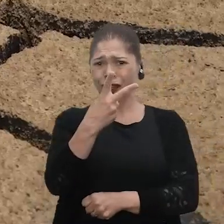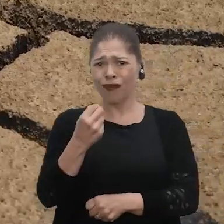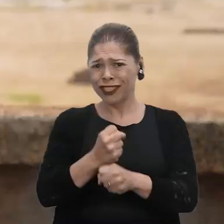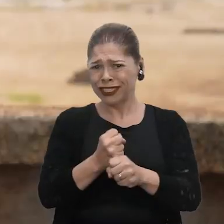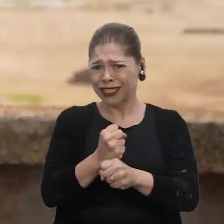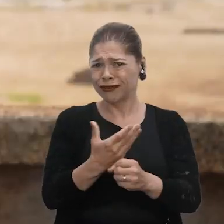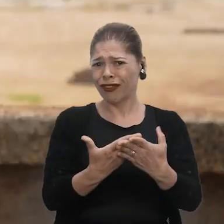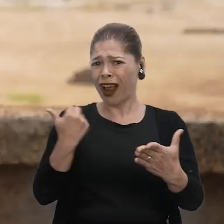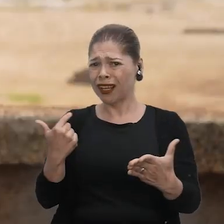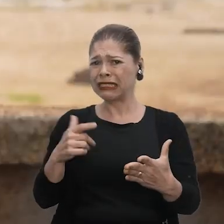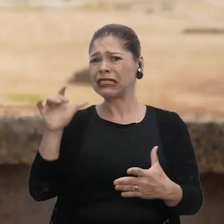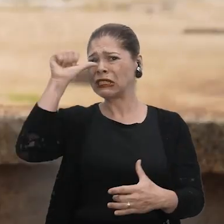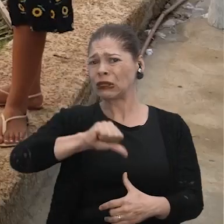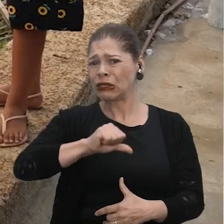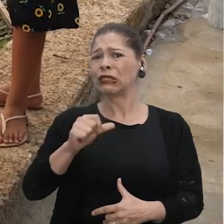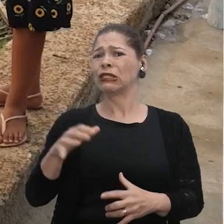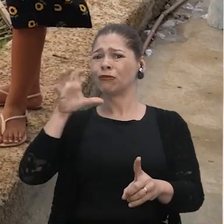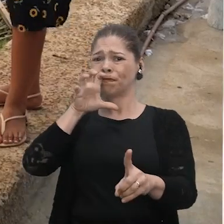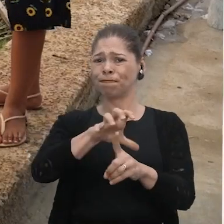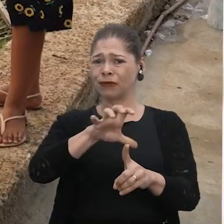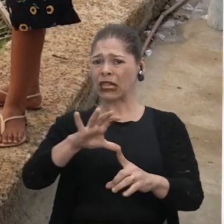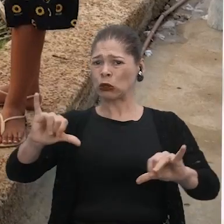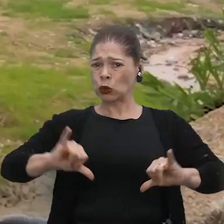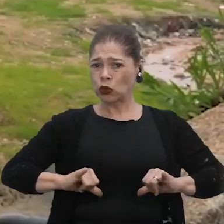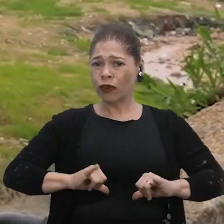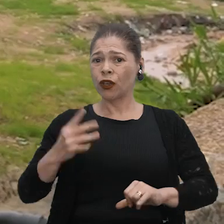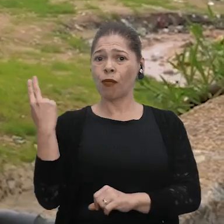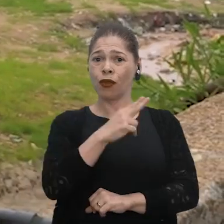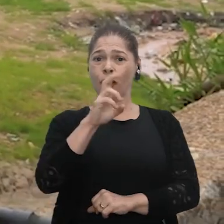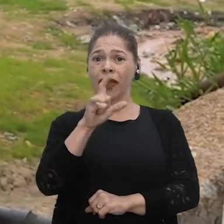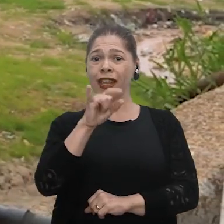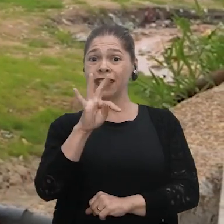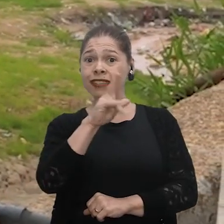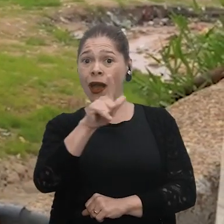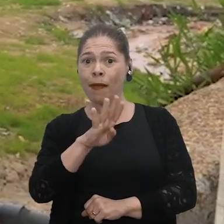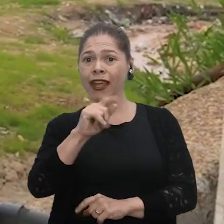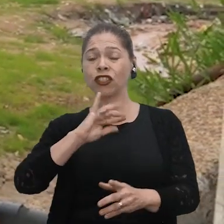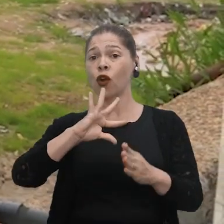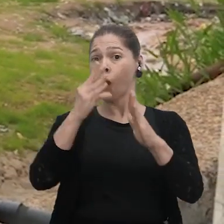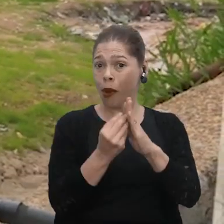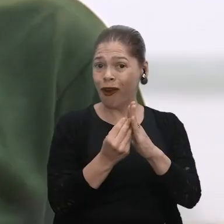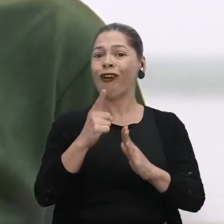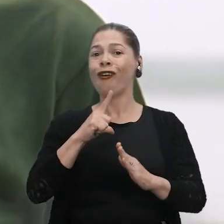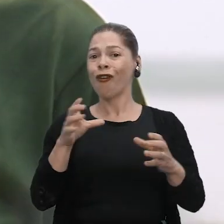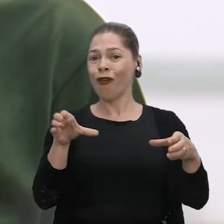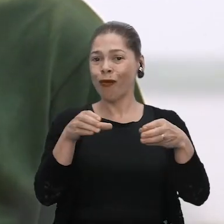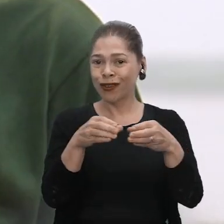Esses impactos estão chegando cada vez mais a nós. Meu nome é Elizabeth Lopes, sou da Comunidade Quilombola,